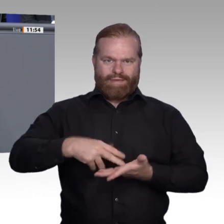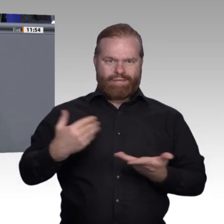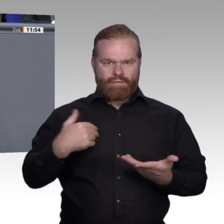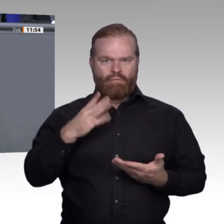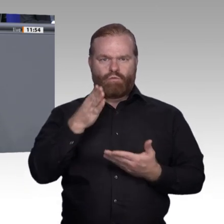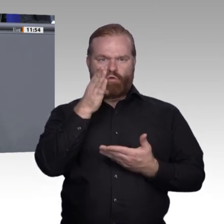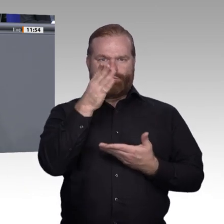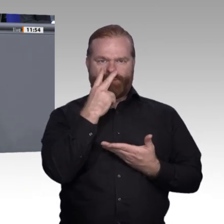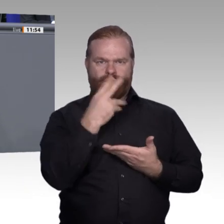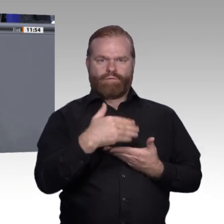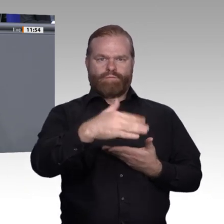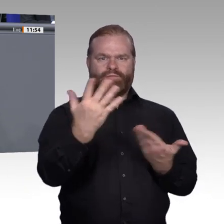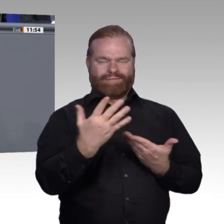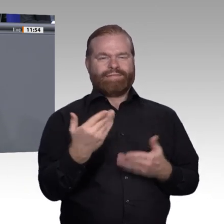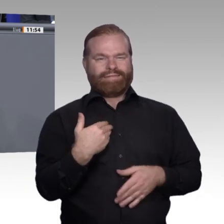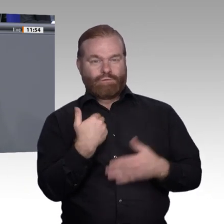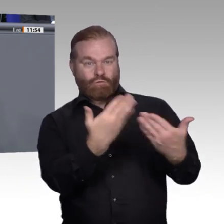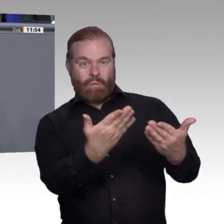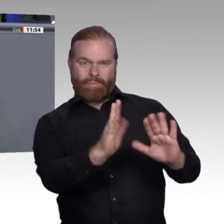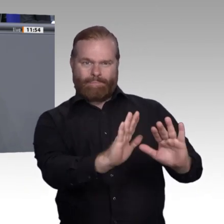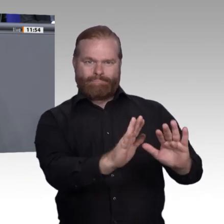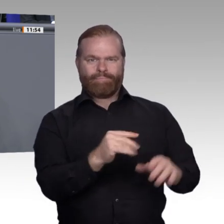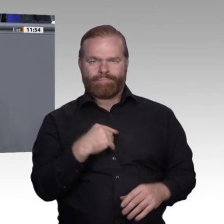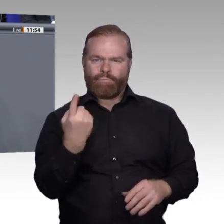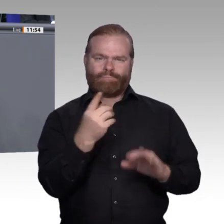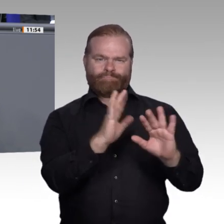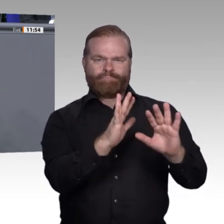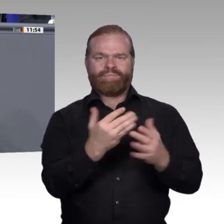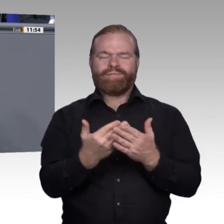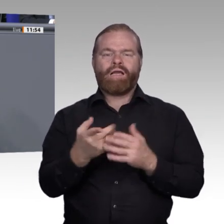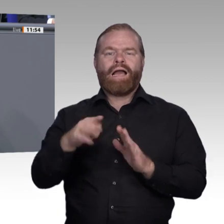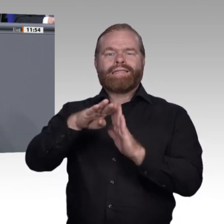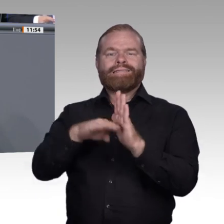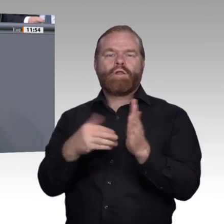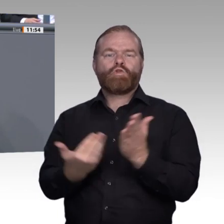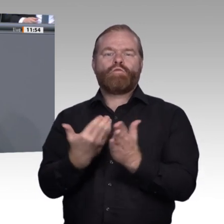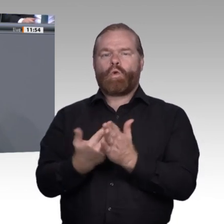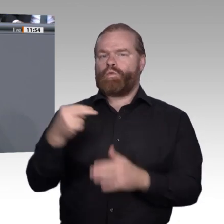Zuletzt will ich auch erwähnen: Für diejenigen, die Anfangsschwierigkeiten haben, brauchen